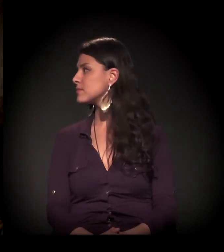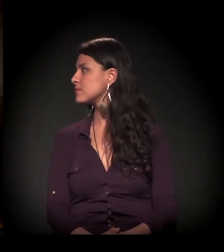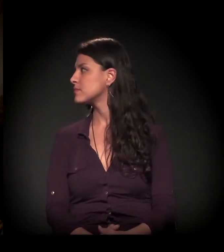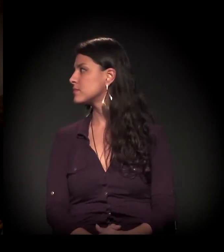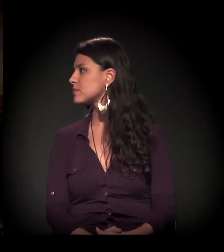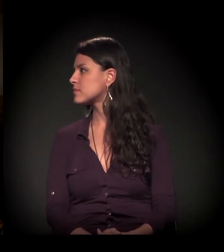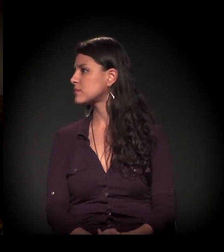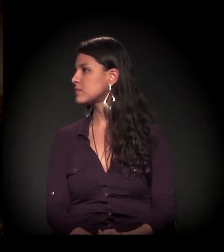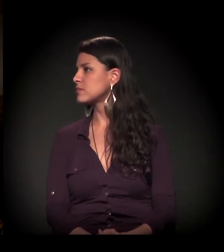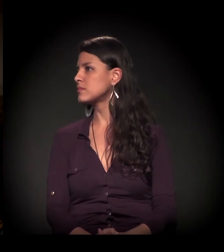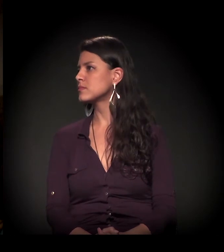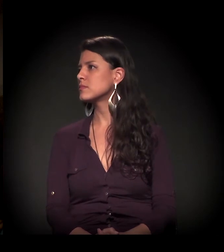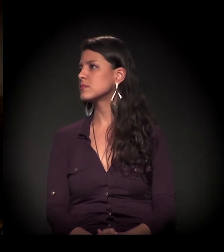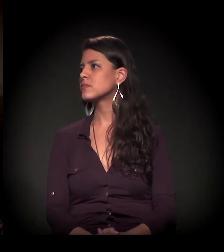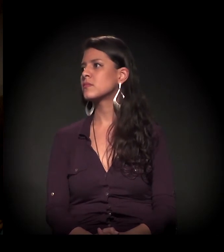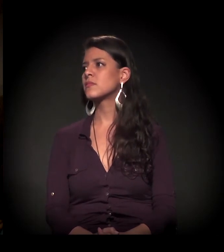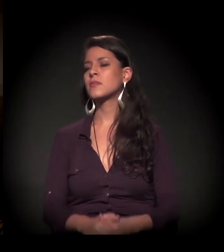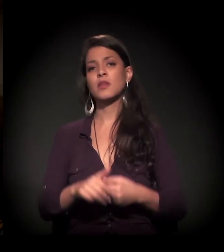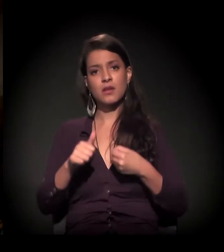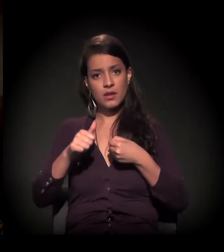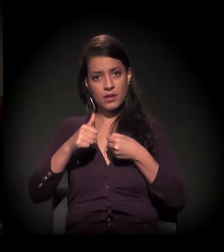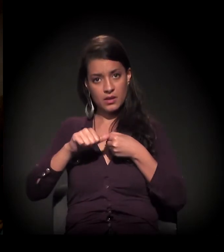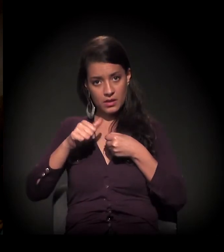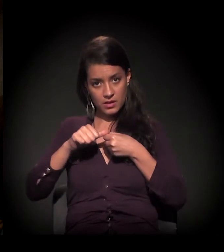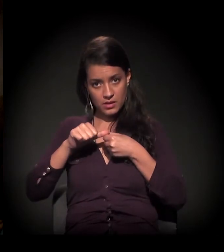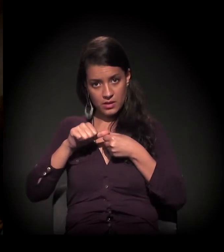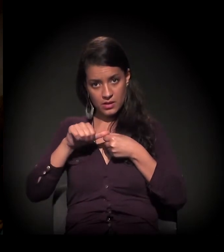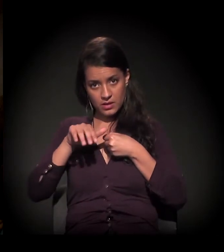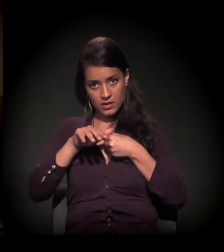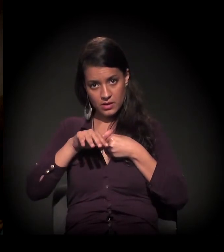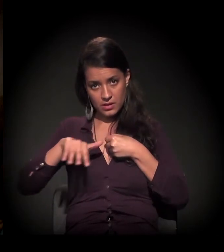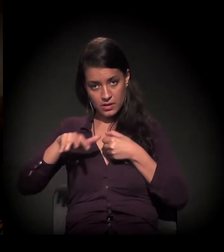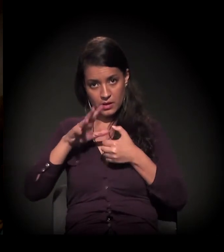Bom, acho que na “Craco” tem uma coisa em que a gente tenta